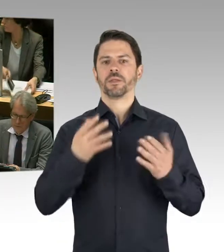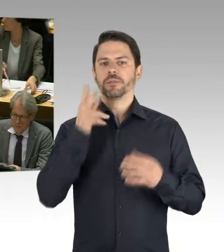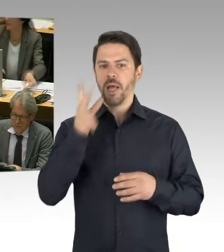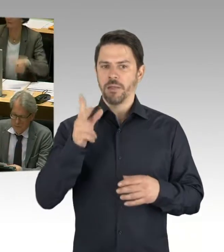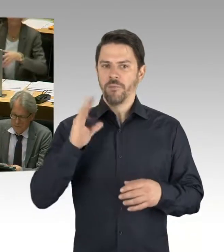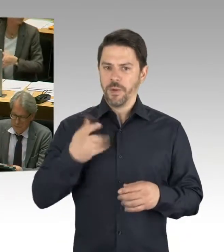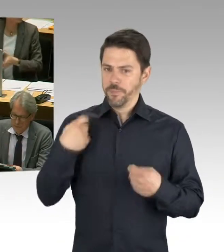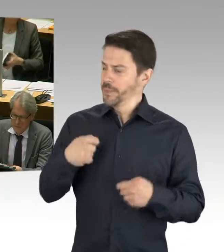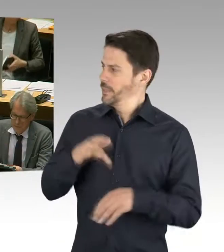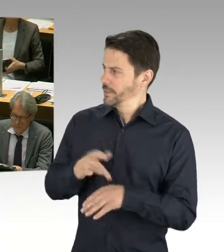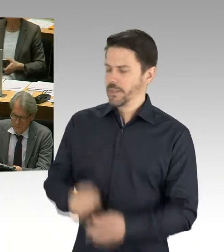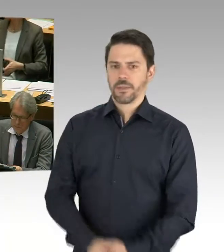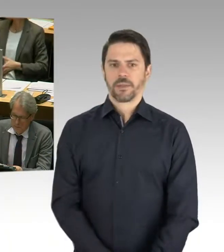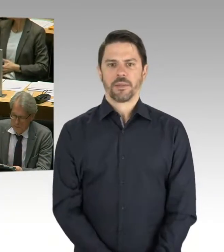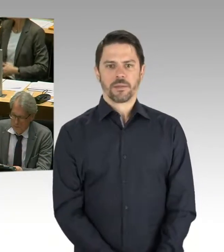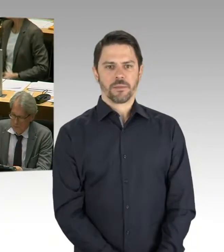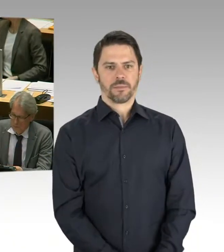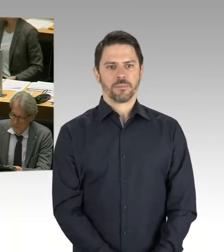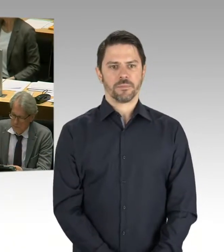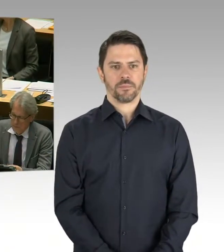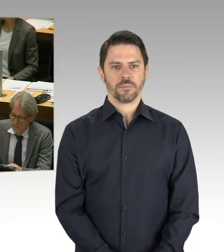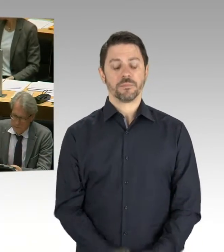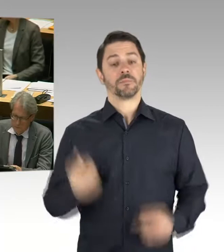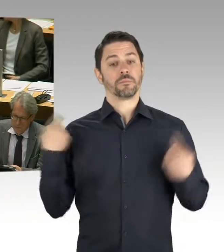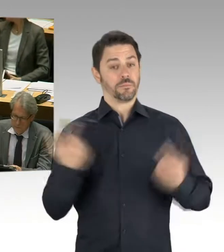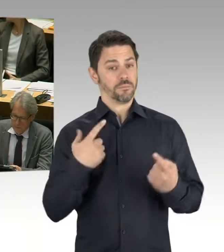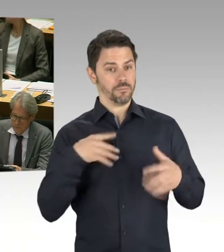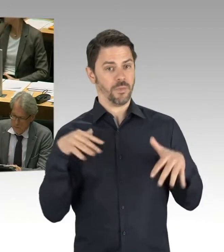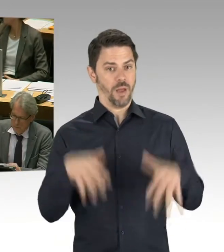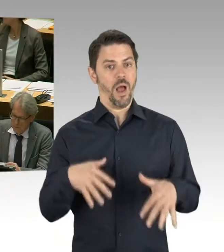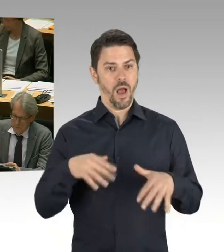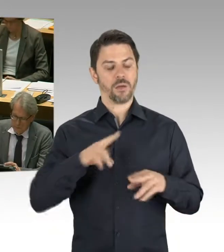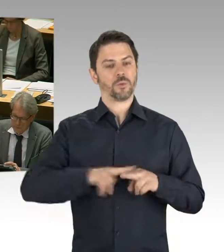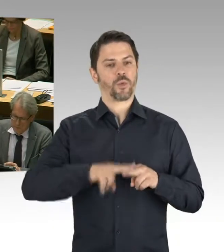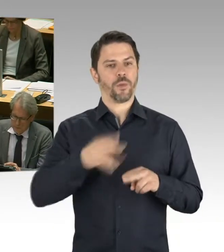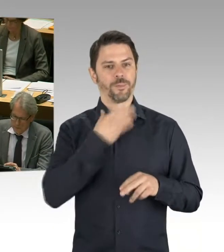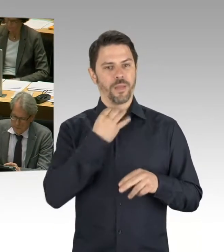sich ja dazu bewusst entschieden, ein umfangreiches Programm auf den Weg zu bringen,